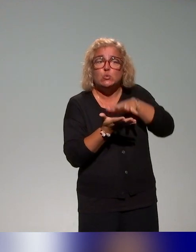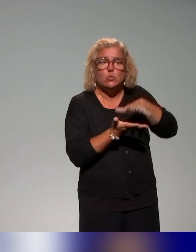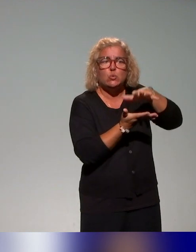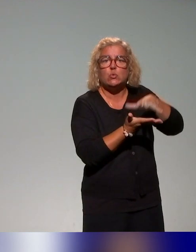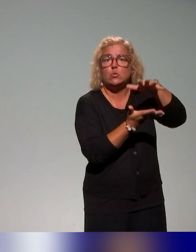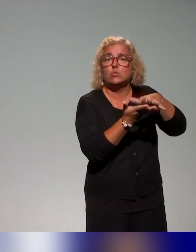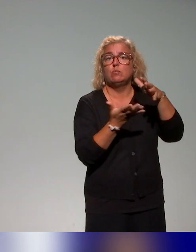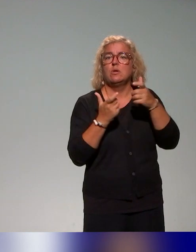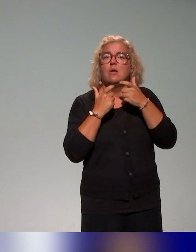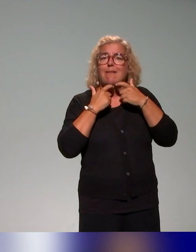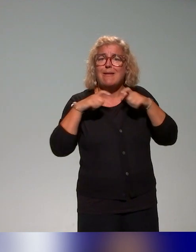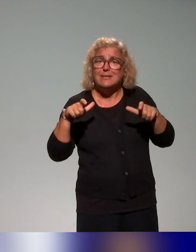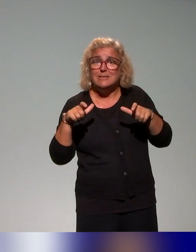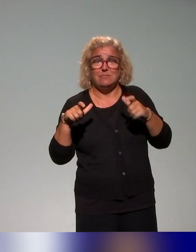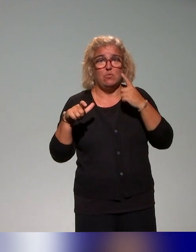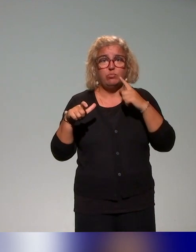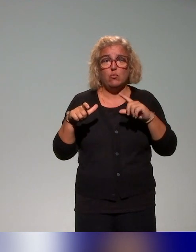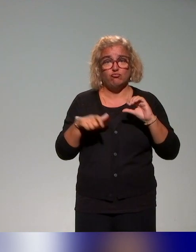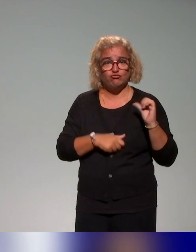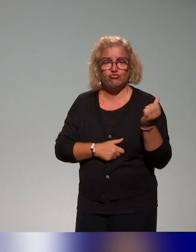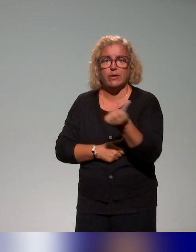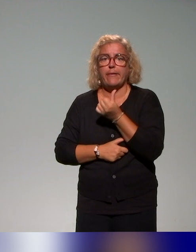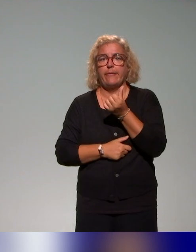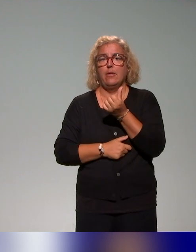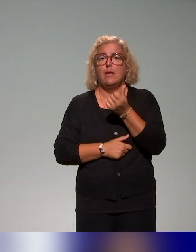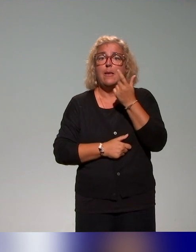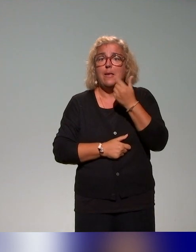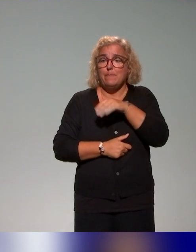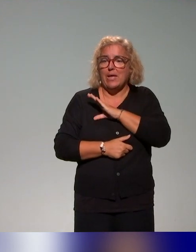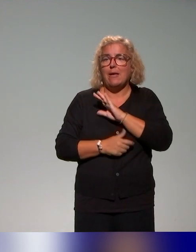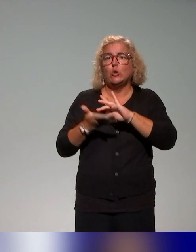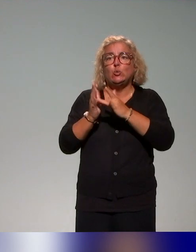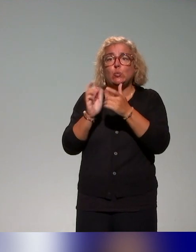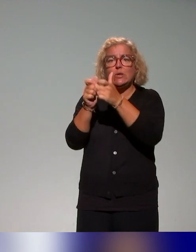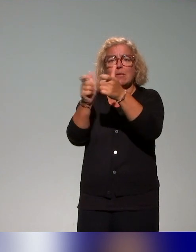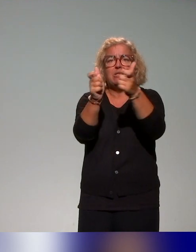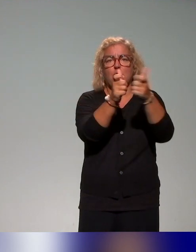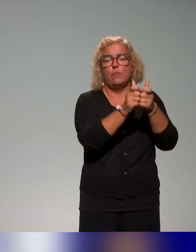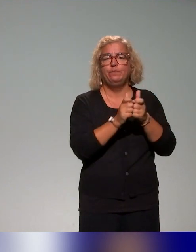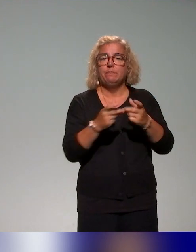le sens vraiment "appropriables" par les différents établissements. Il y a un atelier introductif à l'approche inclusive,